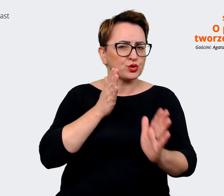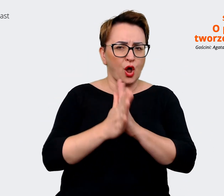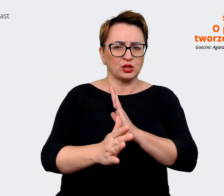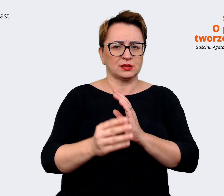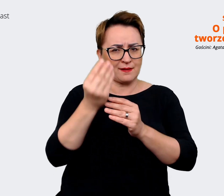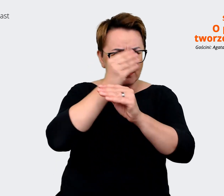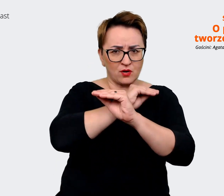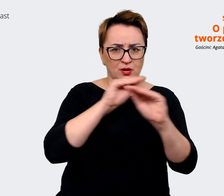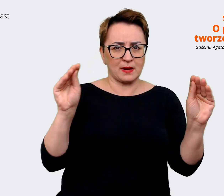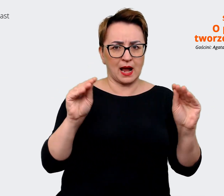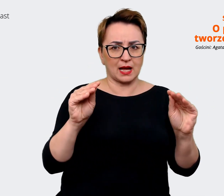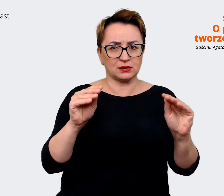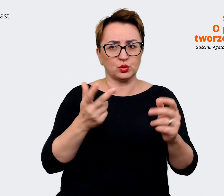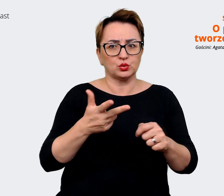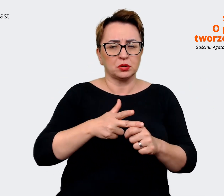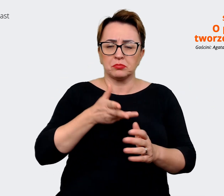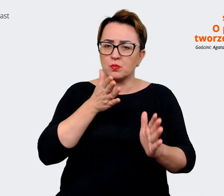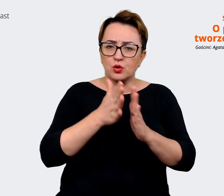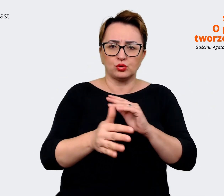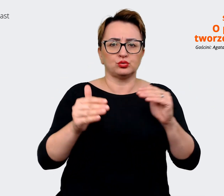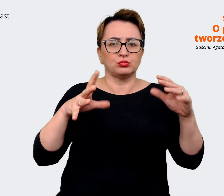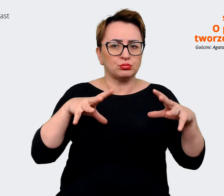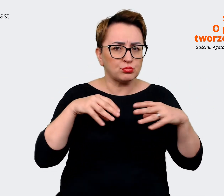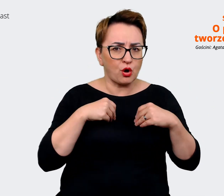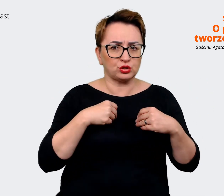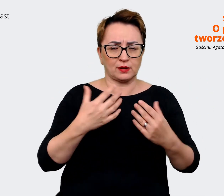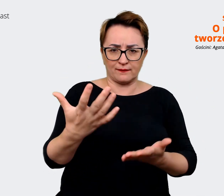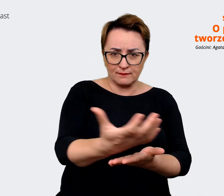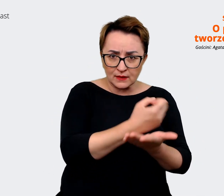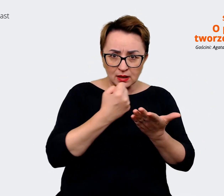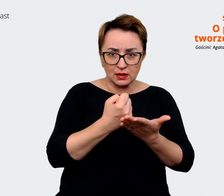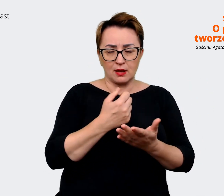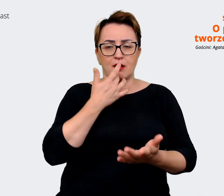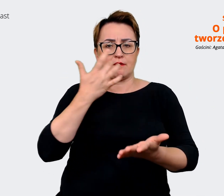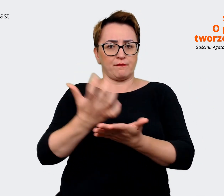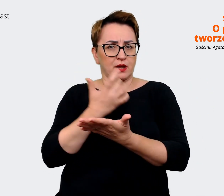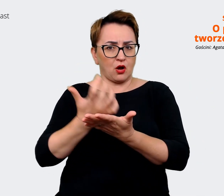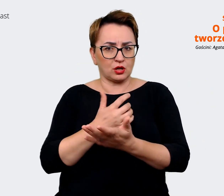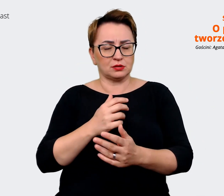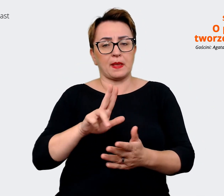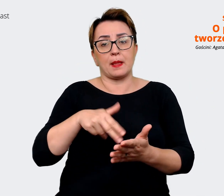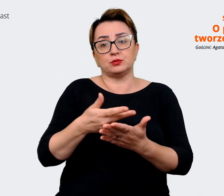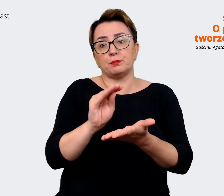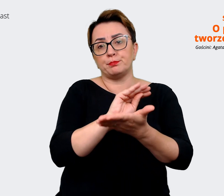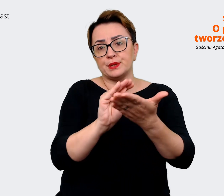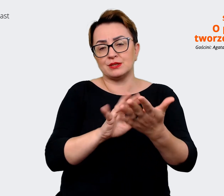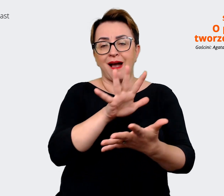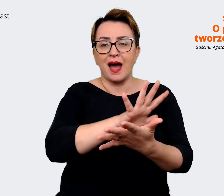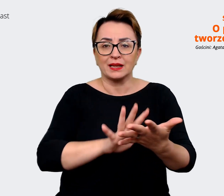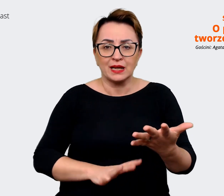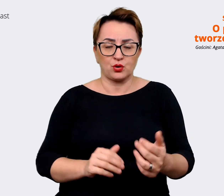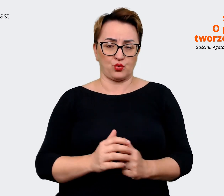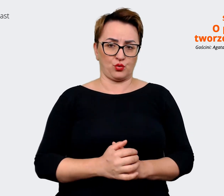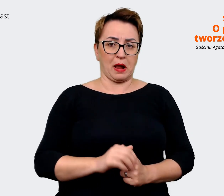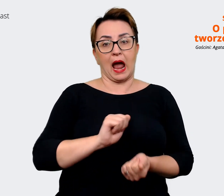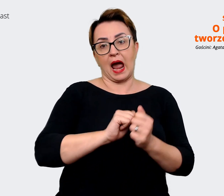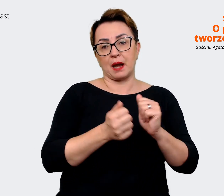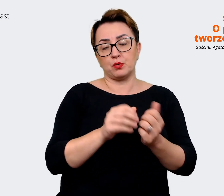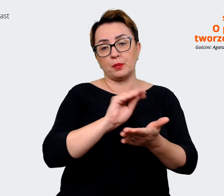które można po prostu wziąć i wykorzystywać pisząc np. jakiś artykuł czy pisząc ogłoszenie,